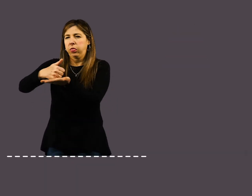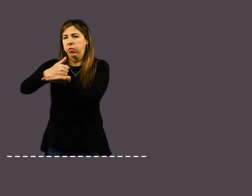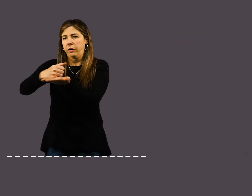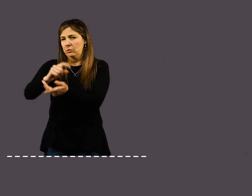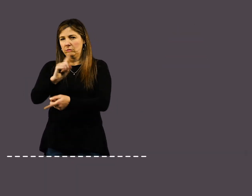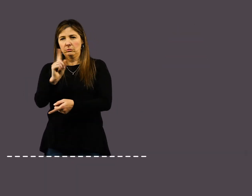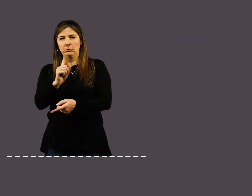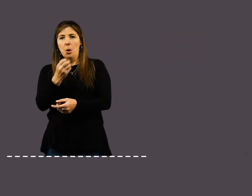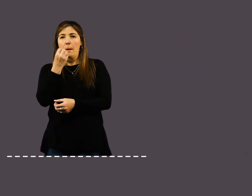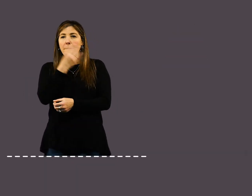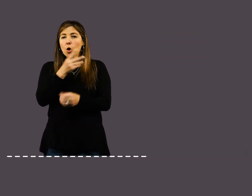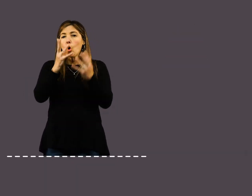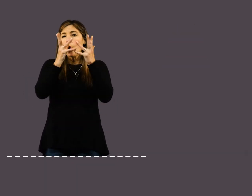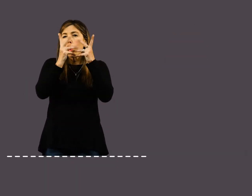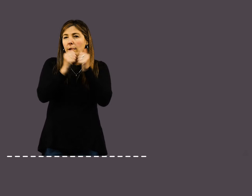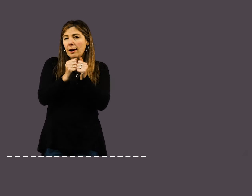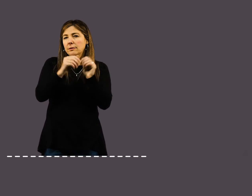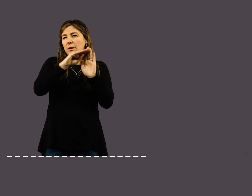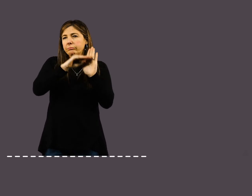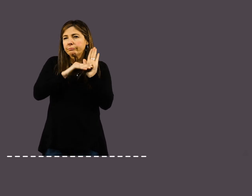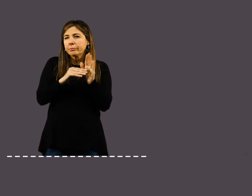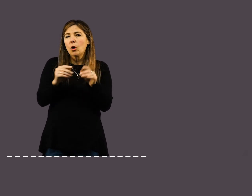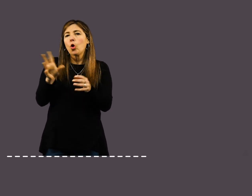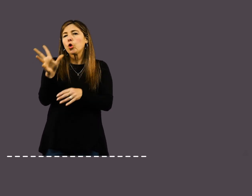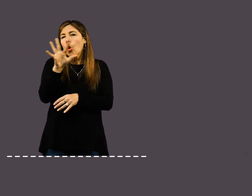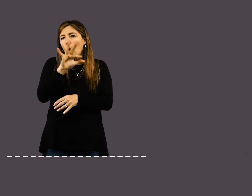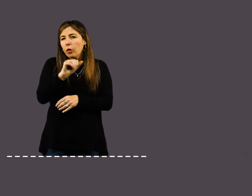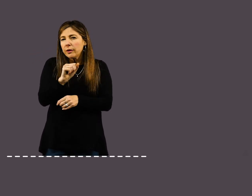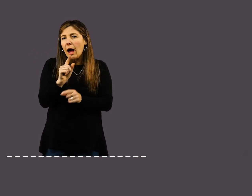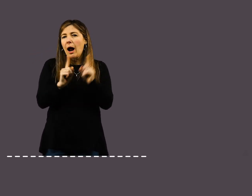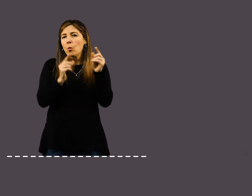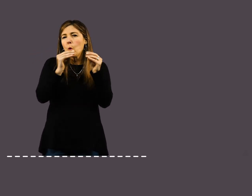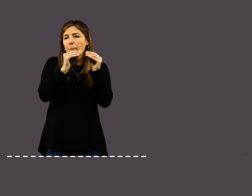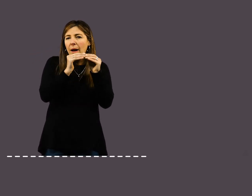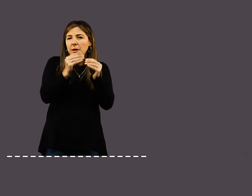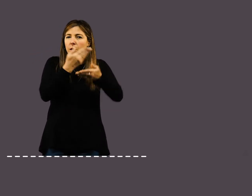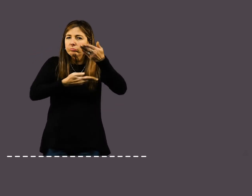No te aísles: Programá diariamente llamadas y videoconferencias con tus compañeros.